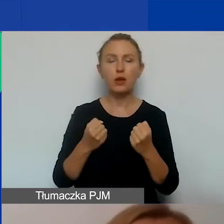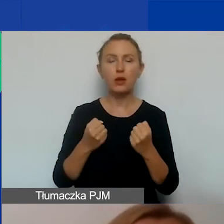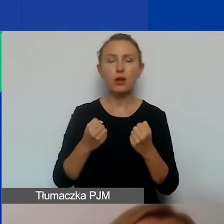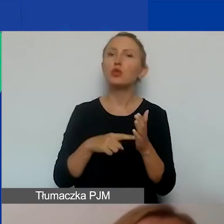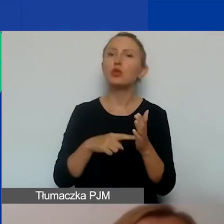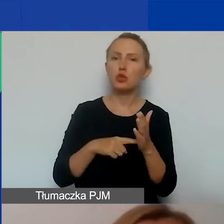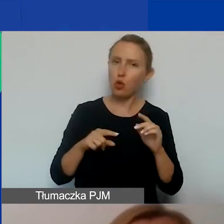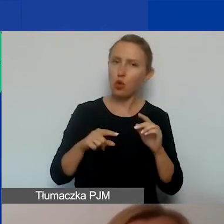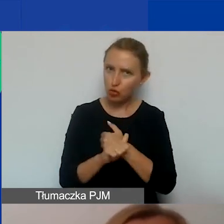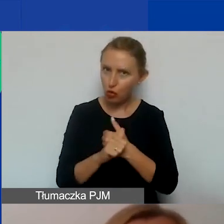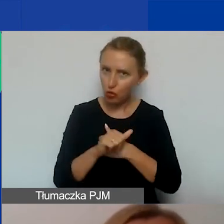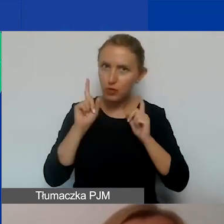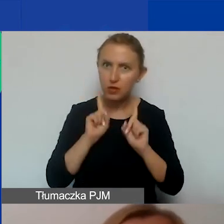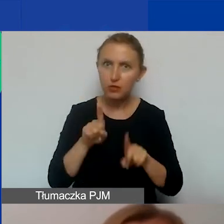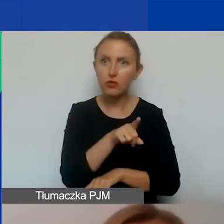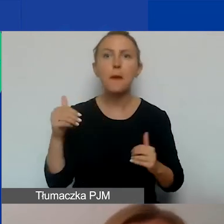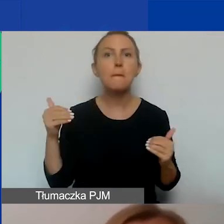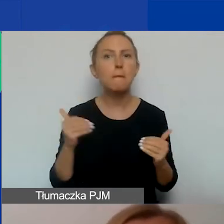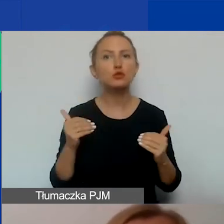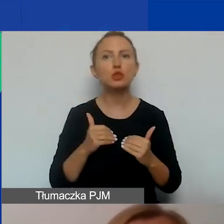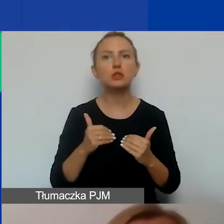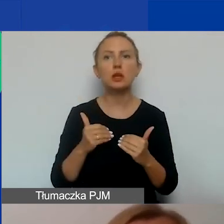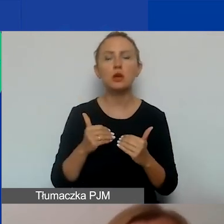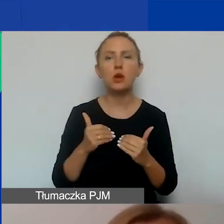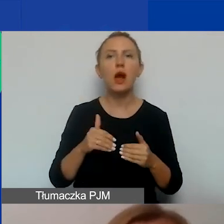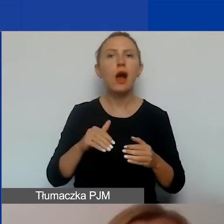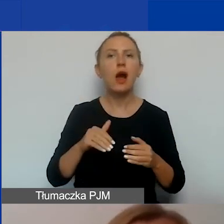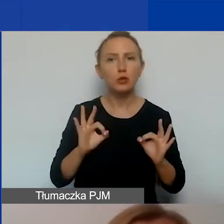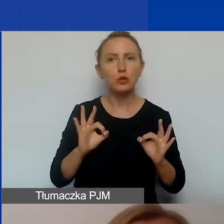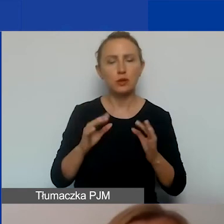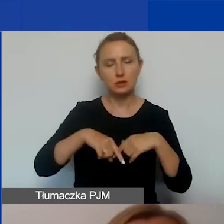W związku z tym będziecie mogli go aktualizować w miarę realizacji swoich działań.